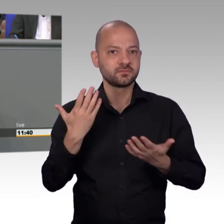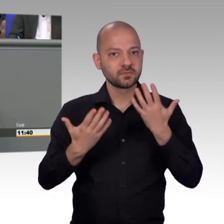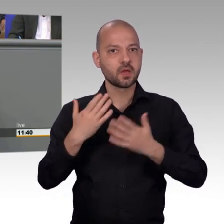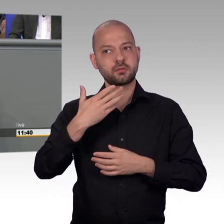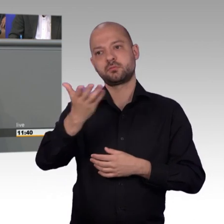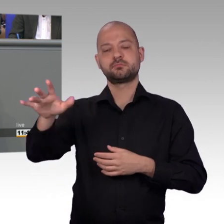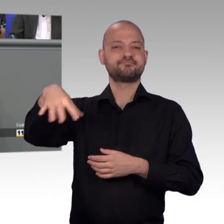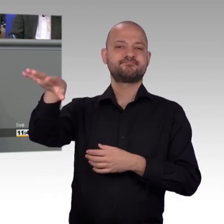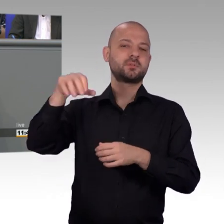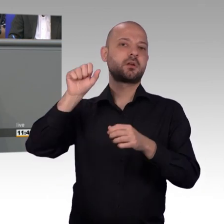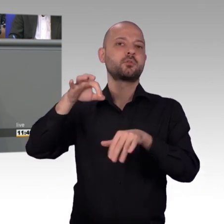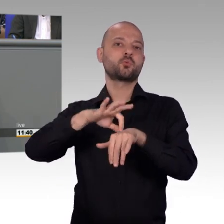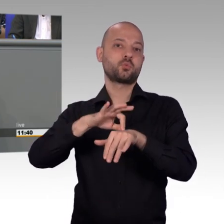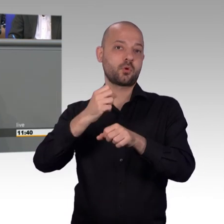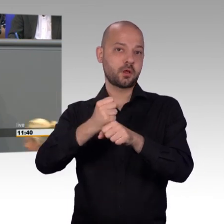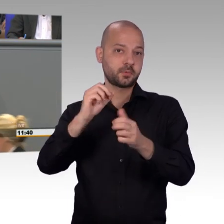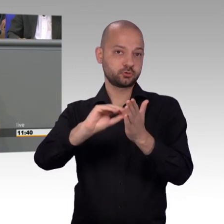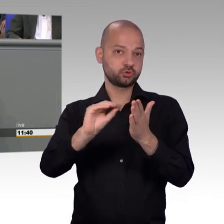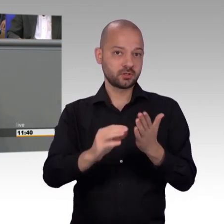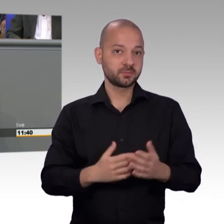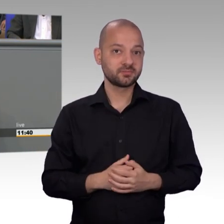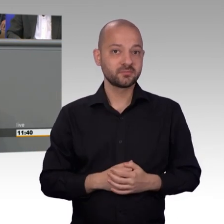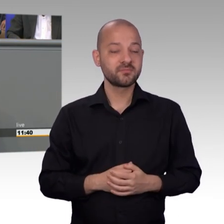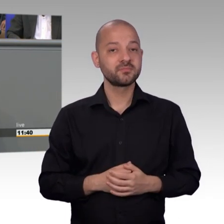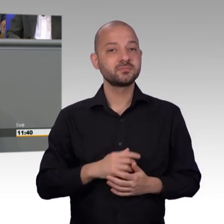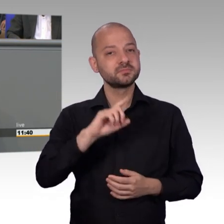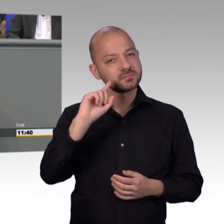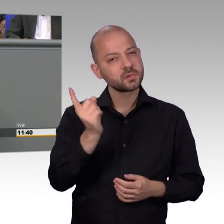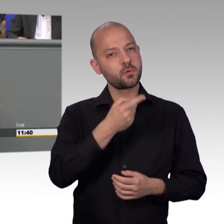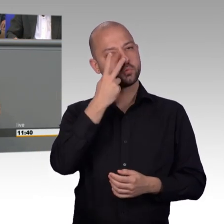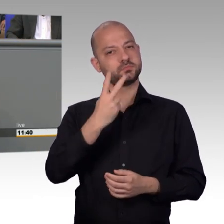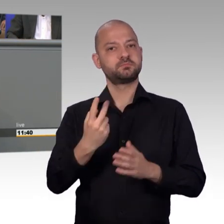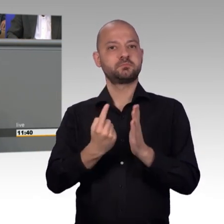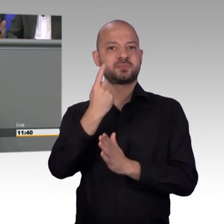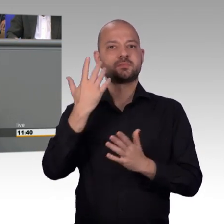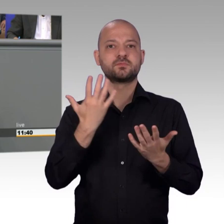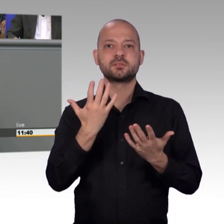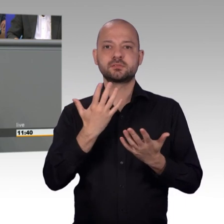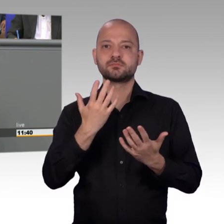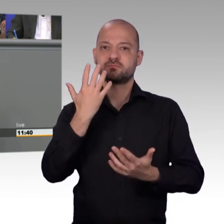oder Baden-Württemberg, wo im Verhältnis eben die wenigsten Petitionen eingehen. Und meine Damen und Herren, es ist eben angeklungen, eine